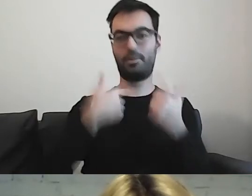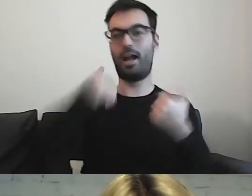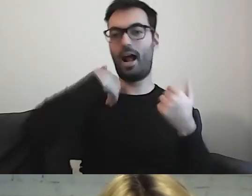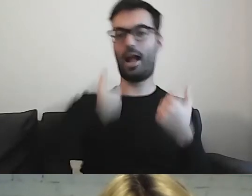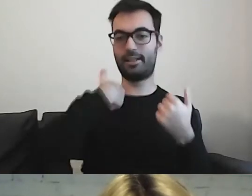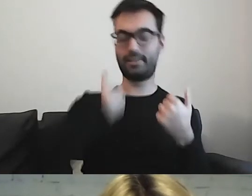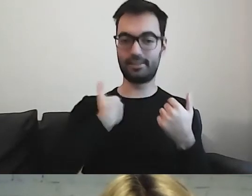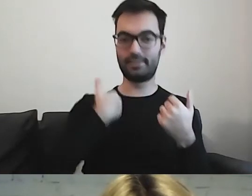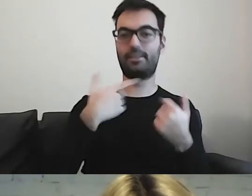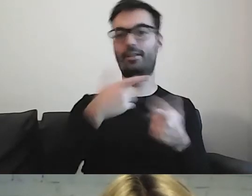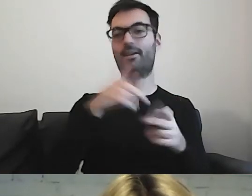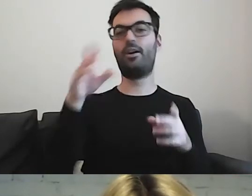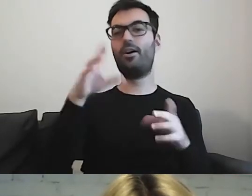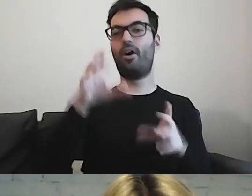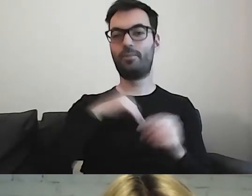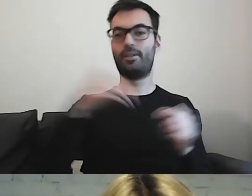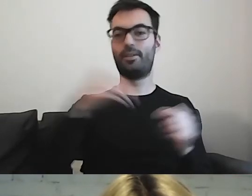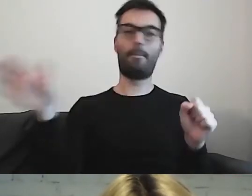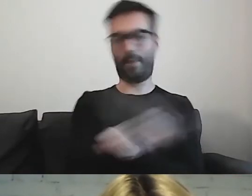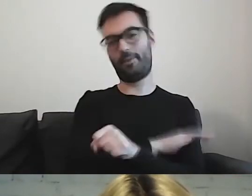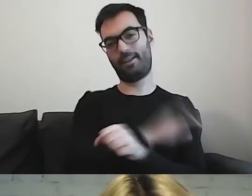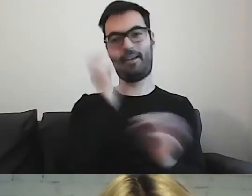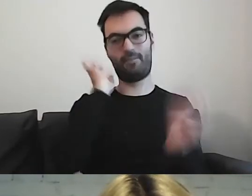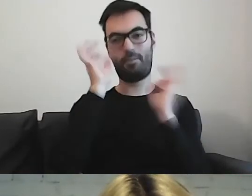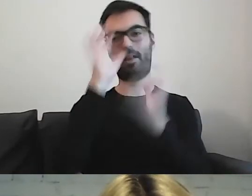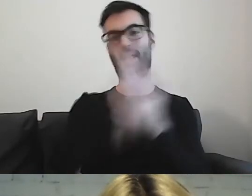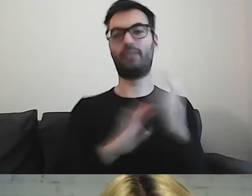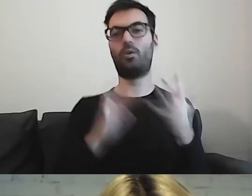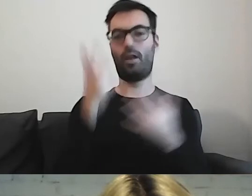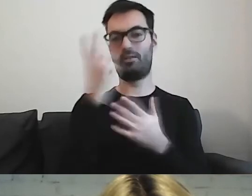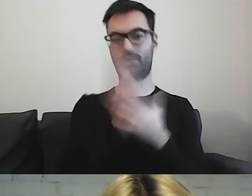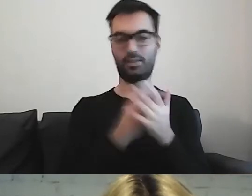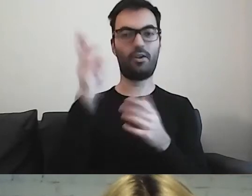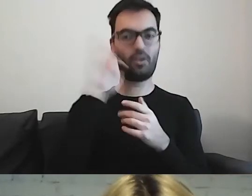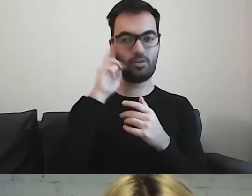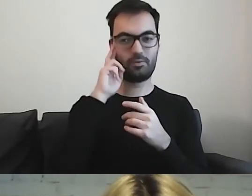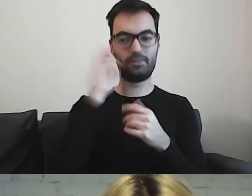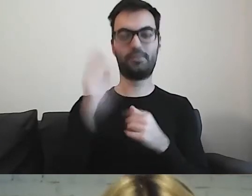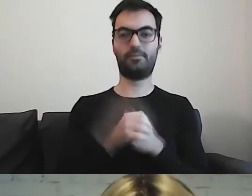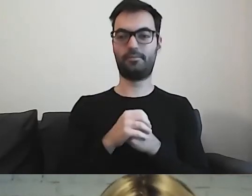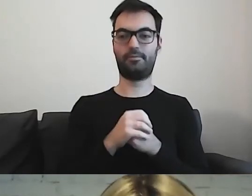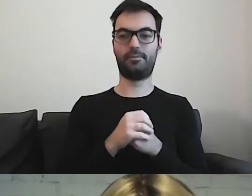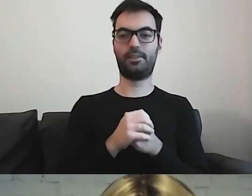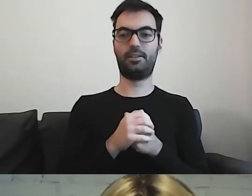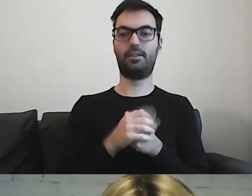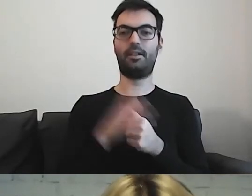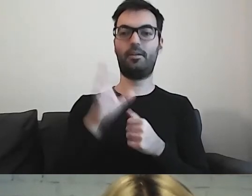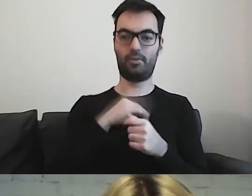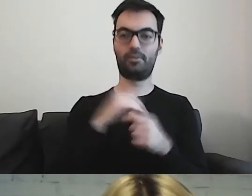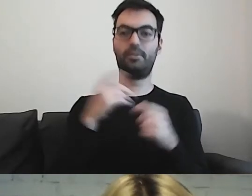Wtedy otrzymają państwo pakiet informacji w tekście łatwym do czytania i rozumienia i mogą się państwo starać o zwolnienie warunkowe.